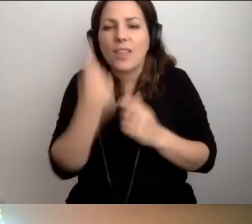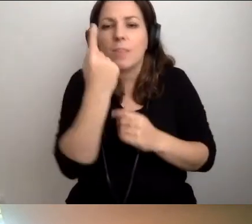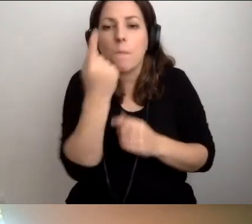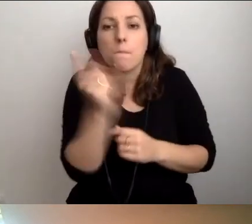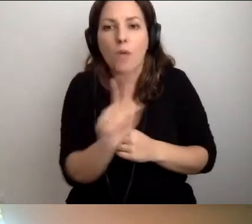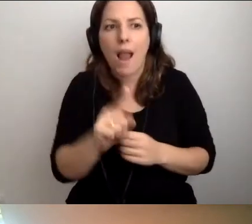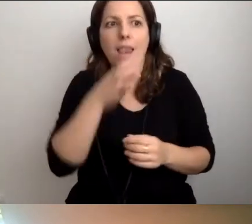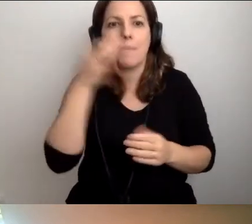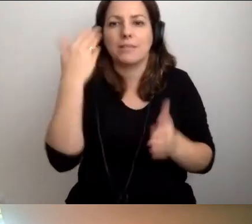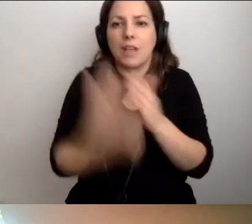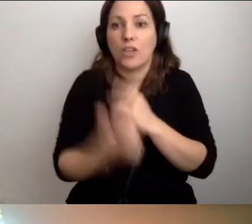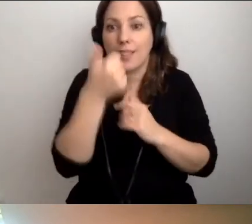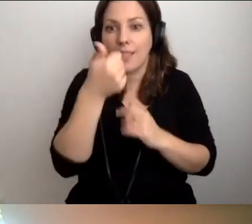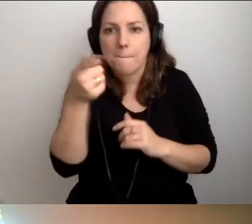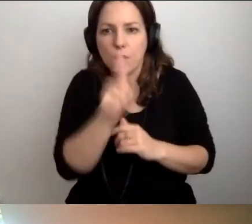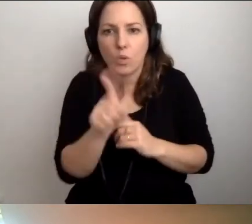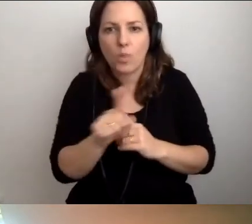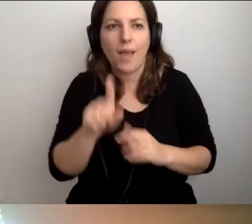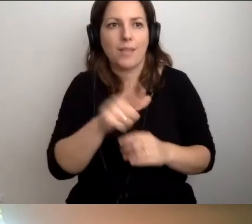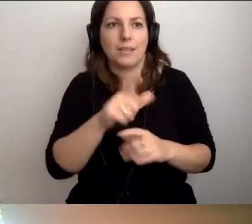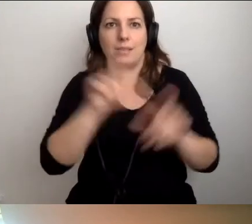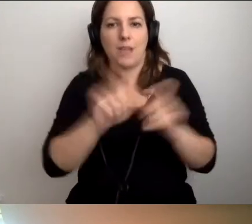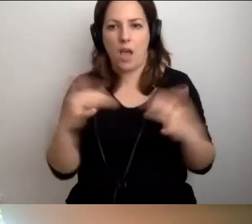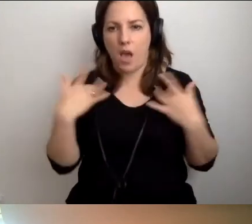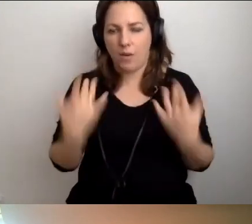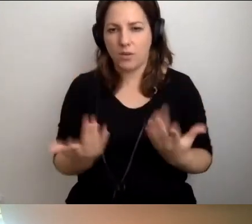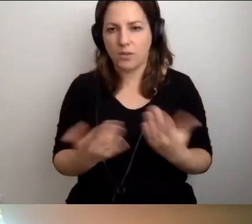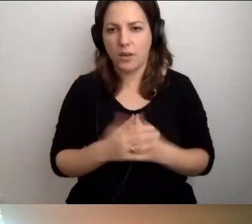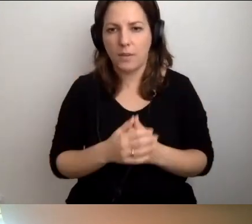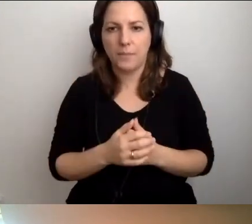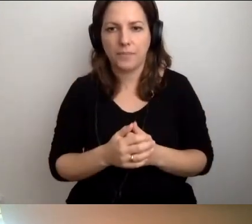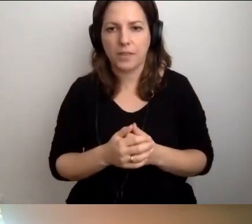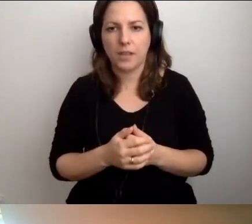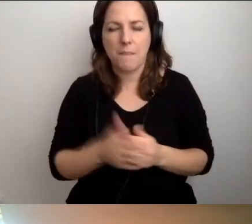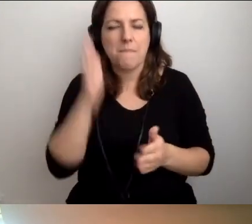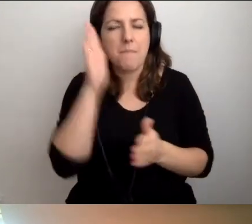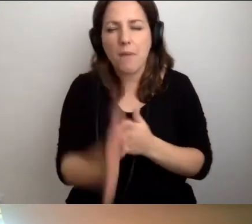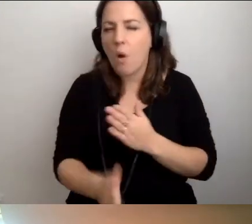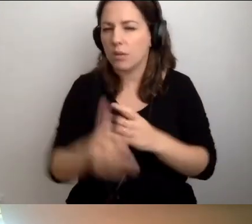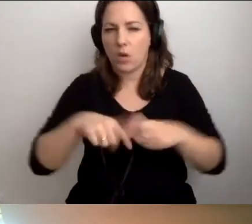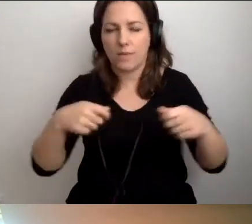Ale lepiej stracić minutę niż wieczność. Proste rozwiązania. Zacznijmy od ludzi.